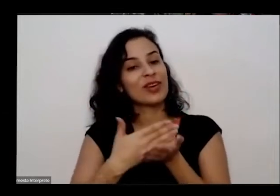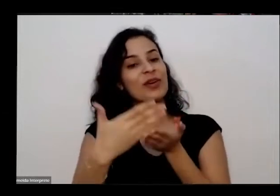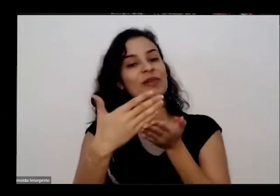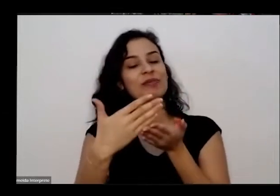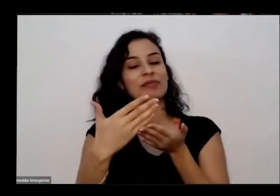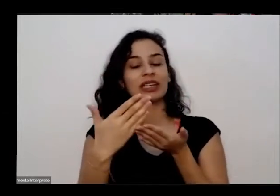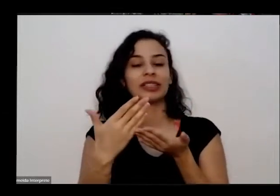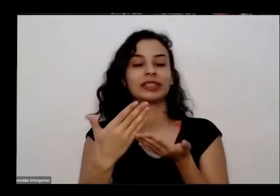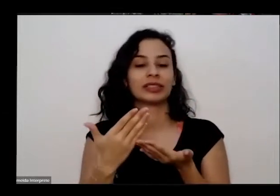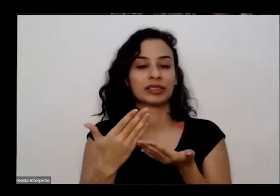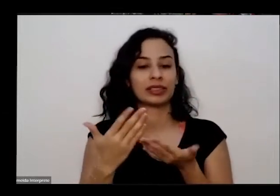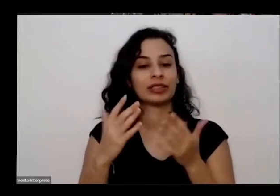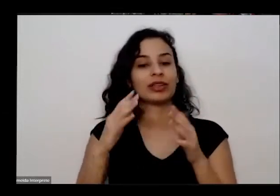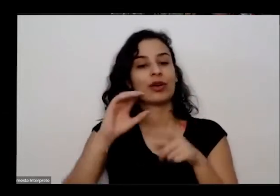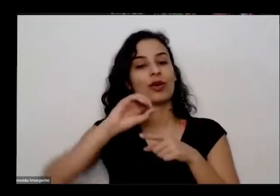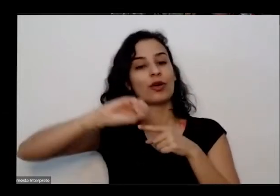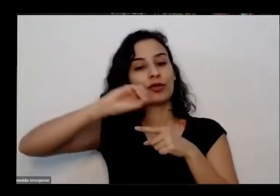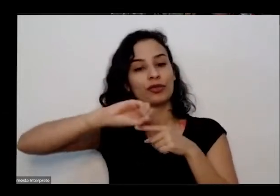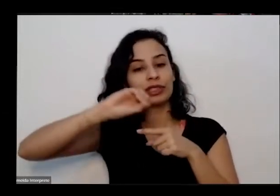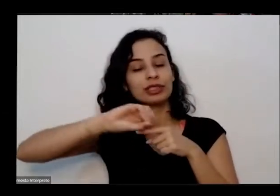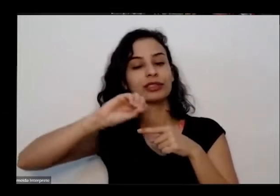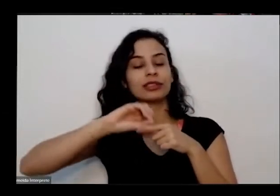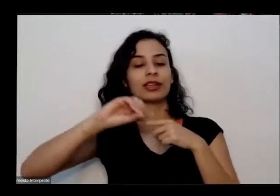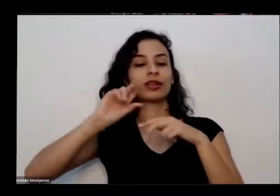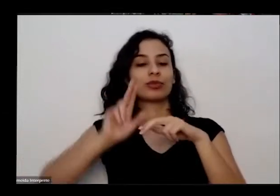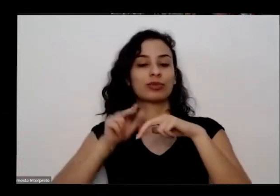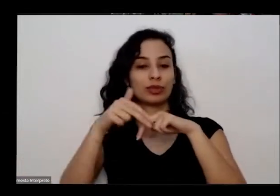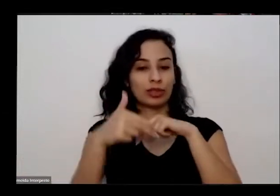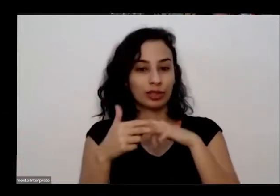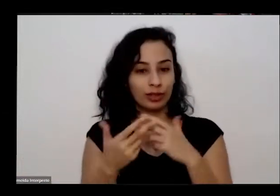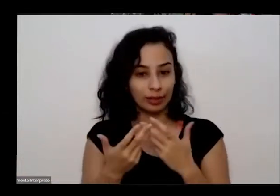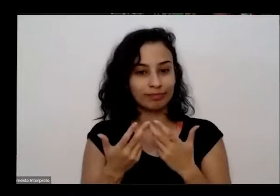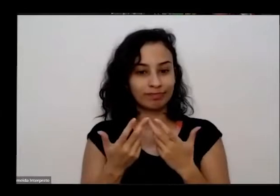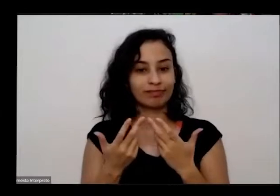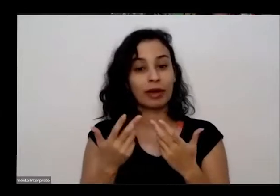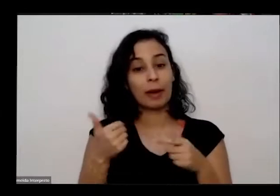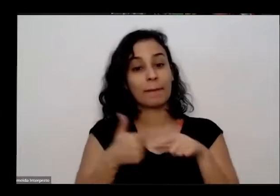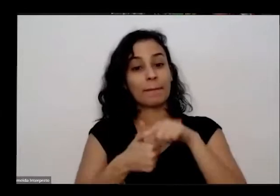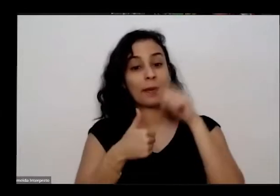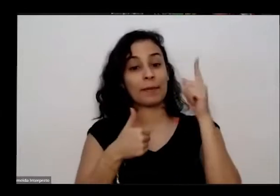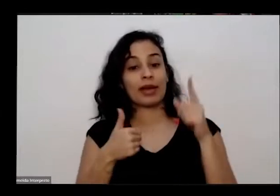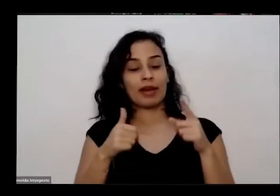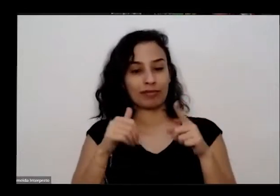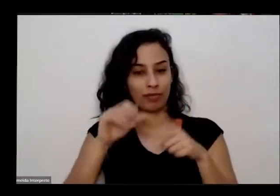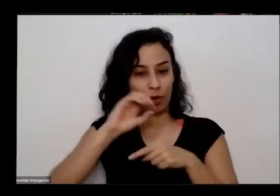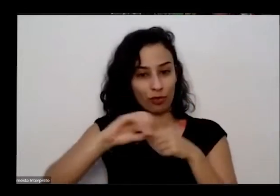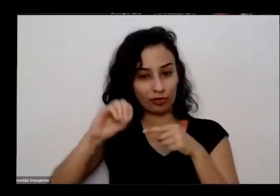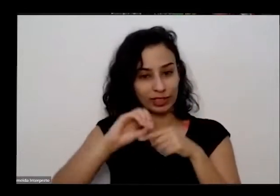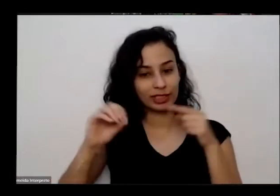educativa do Museu Nacional da República essa tá sendo a nossa primeira oficina de abertura então